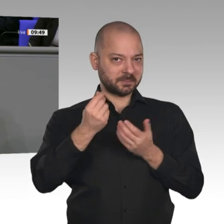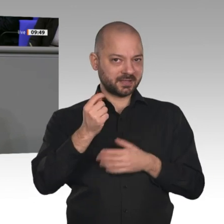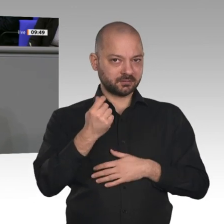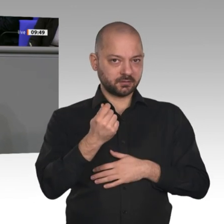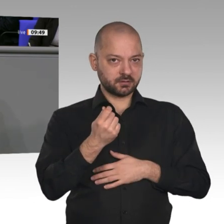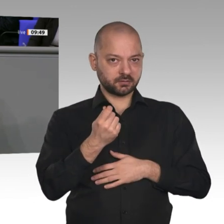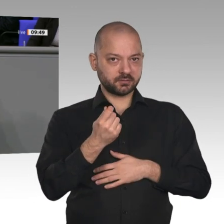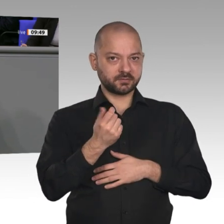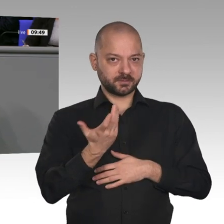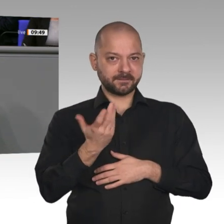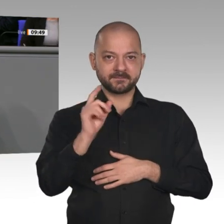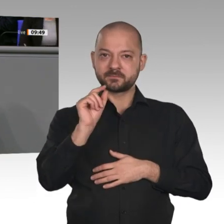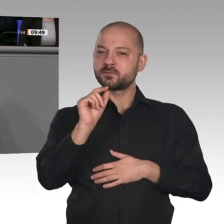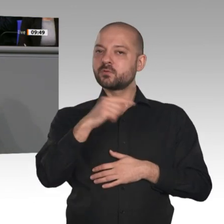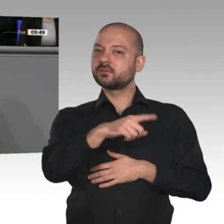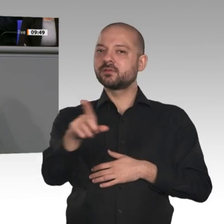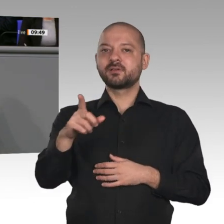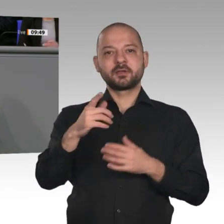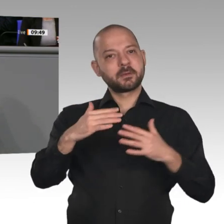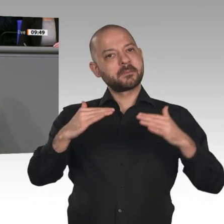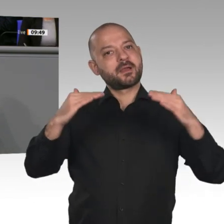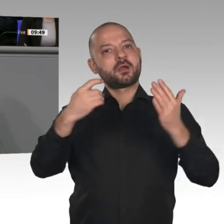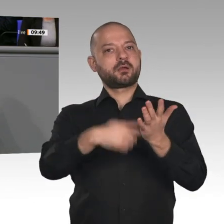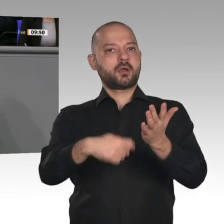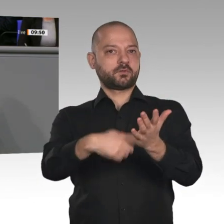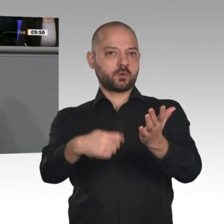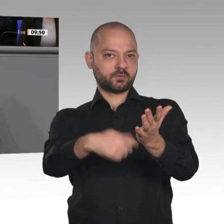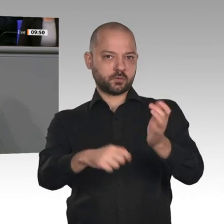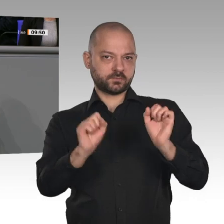zu organisieren, dass er mit sozialem Fortschritt einhergeht und der gesellschaftliche Zusammenhalt